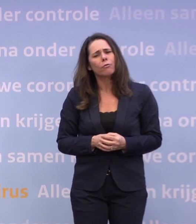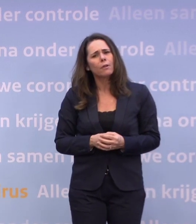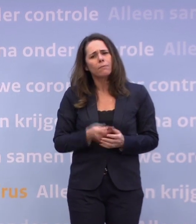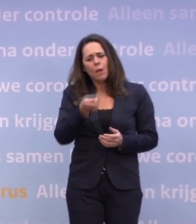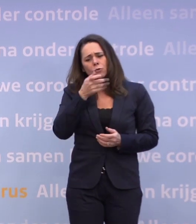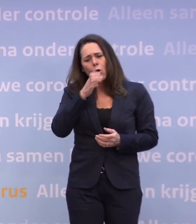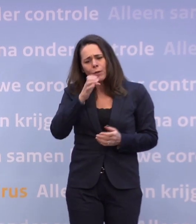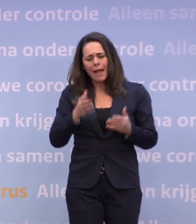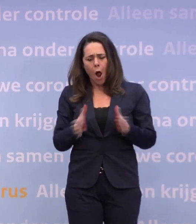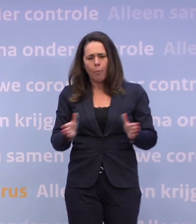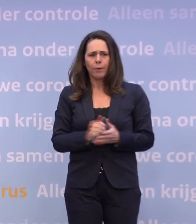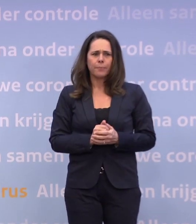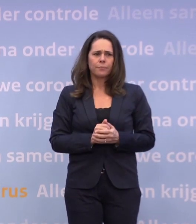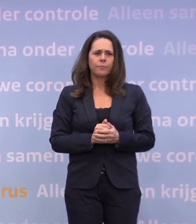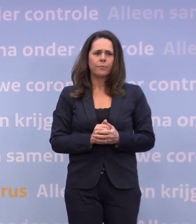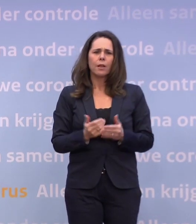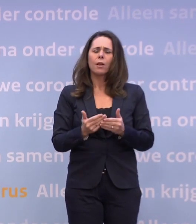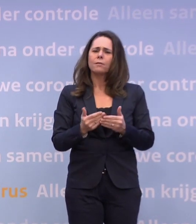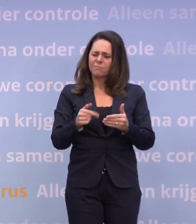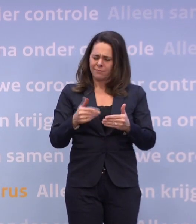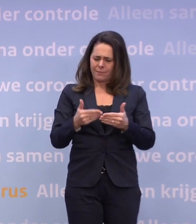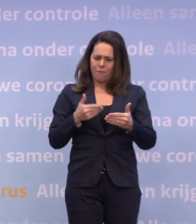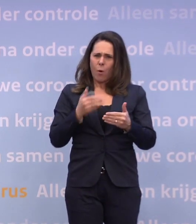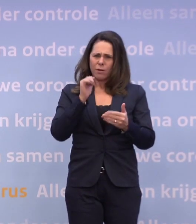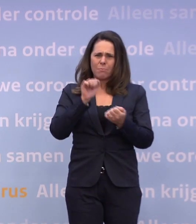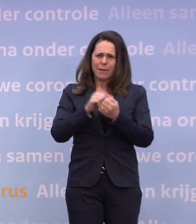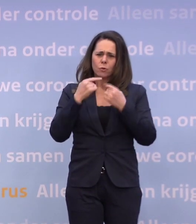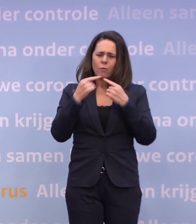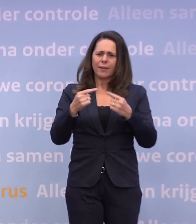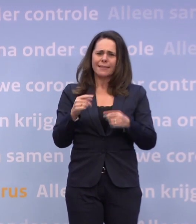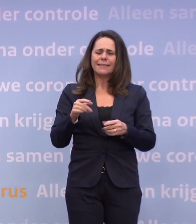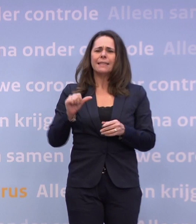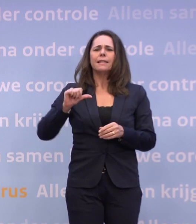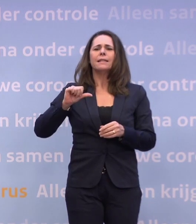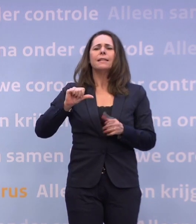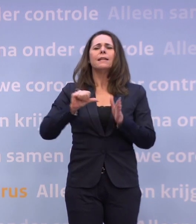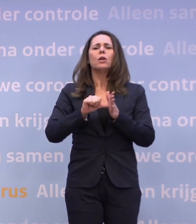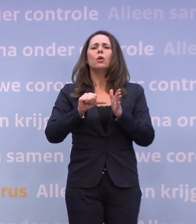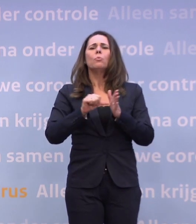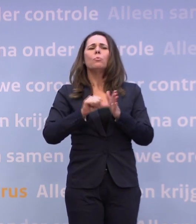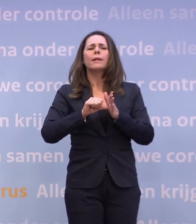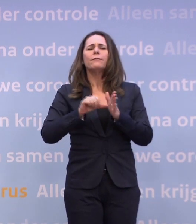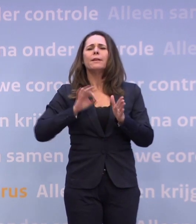Vlak voor deze persconferentie kwam er een brief van minister Wiebes, die zei... ...dat was onvoldragen, dit is geen kabinetsbeleid.